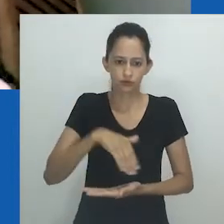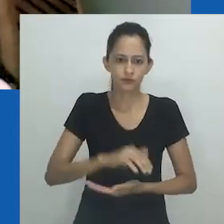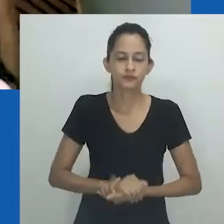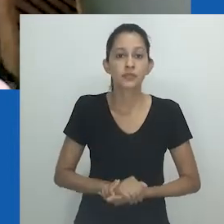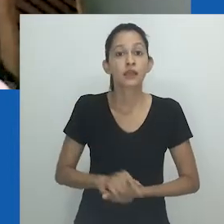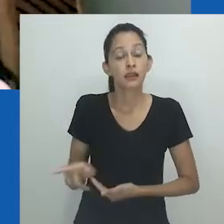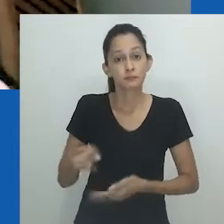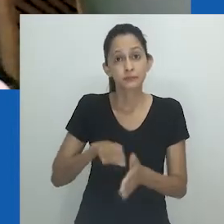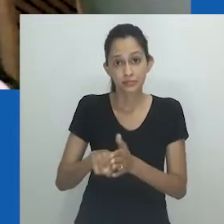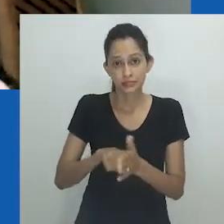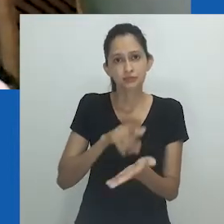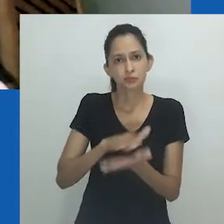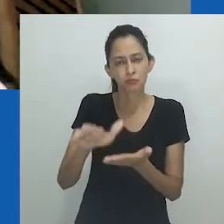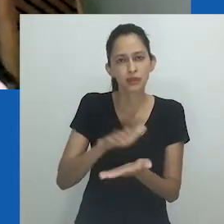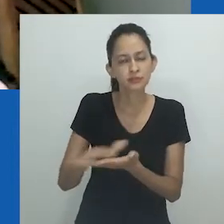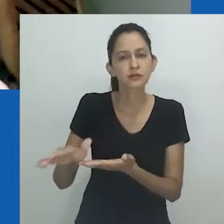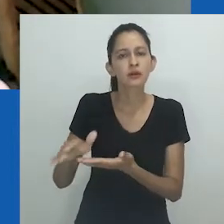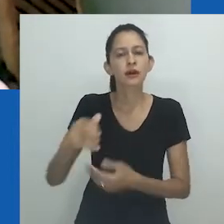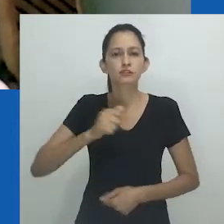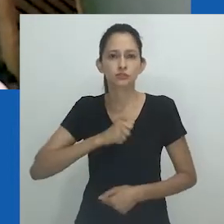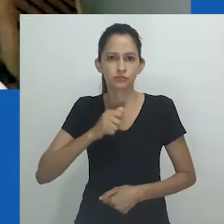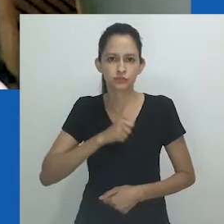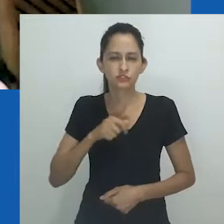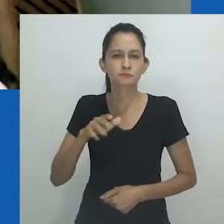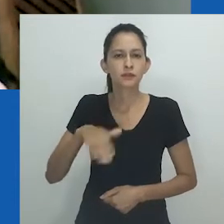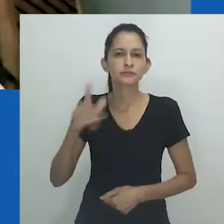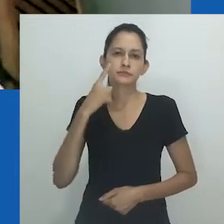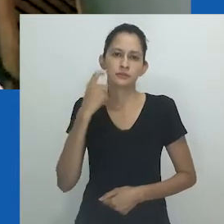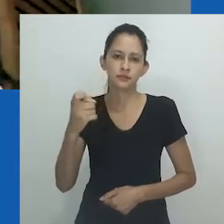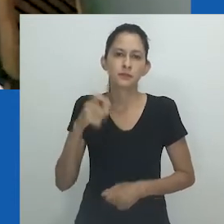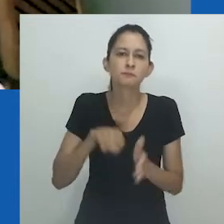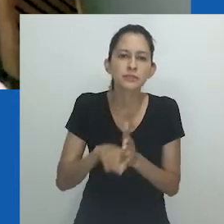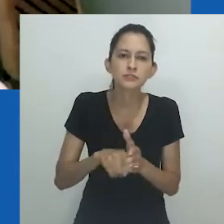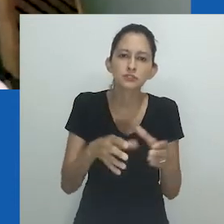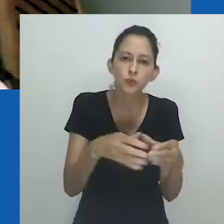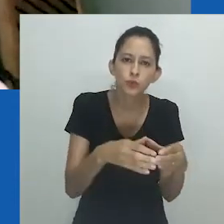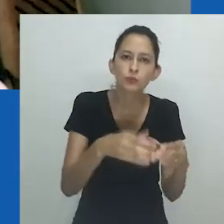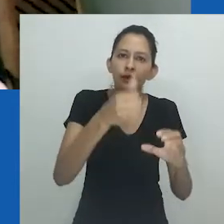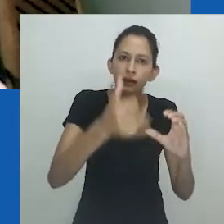Sua produção se revela antropológica através de um sensível olhar etnográfico.